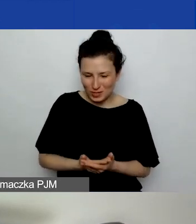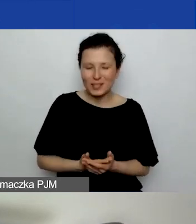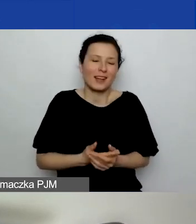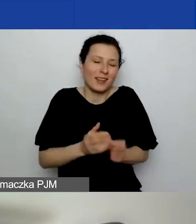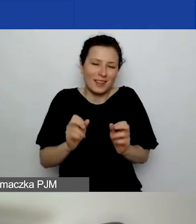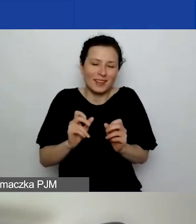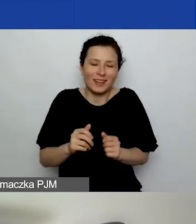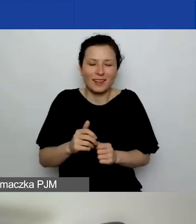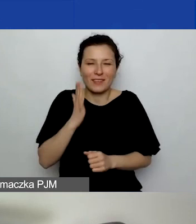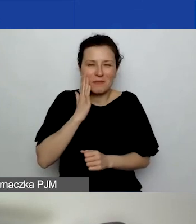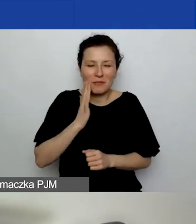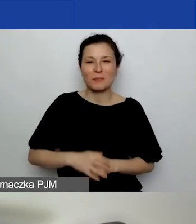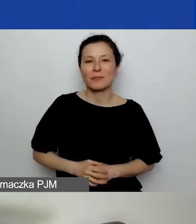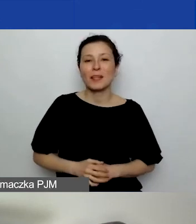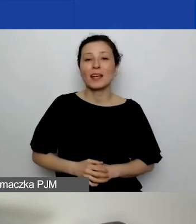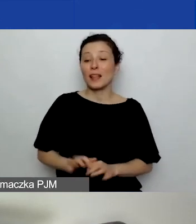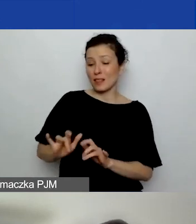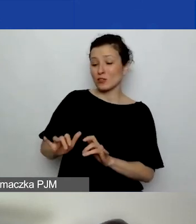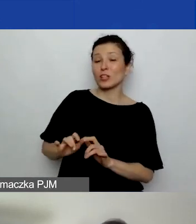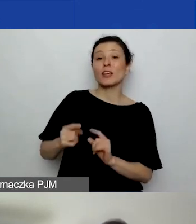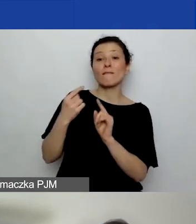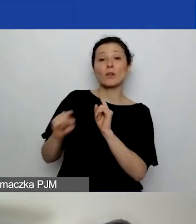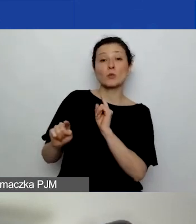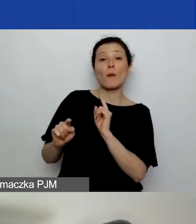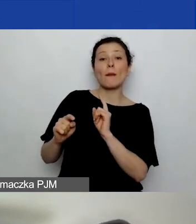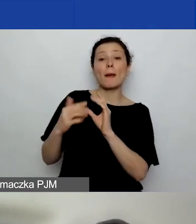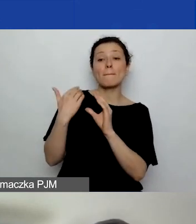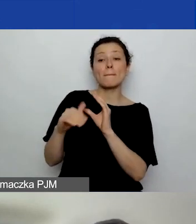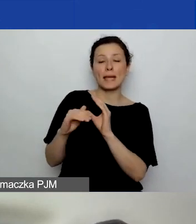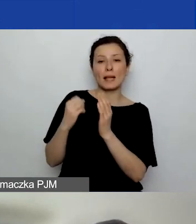Na czacie wkleiłam też maila do Eweliny.